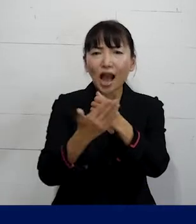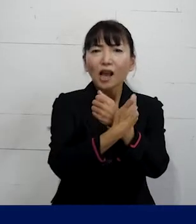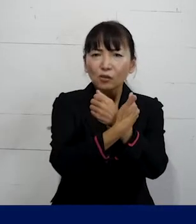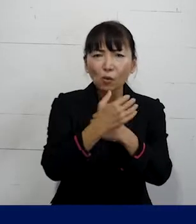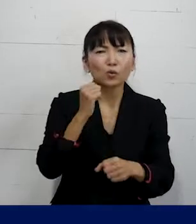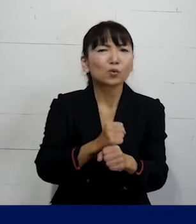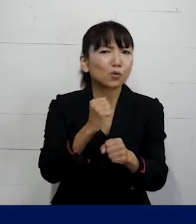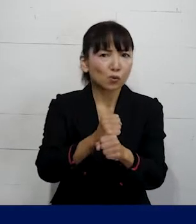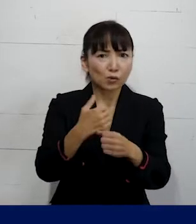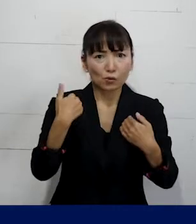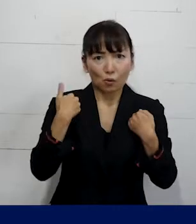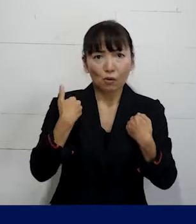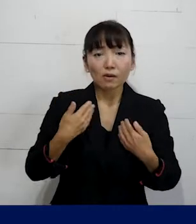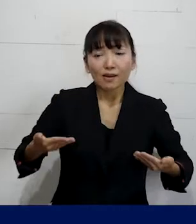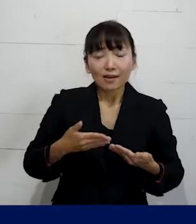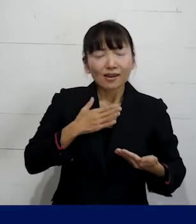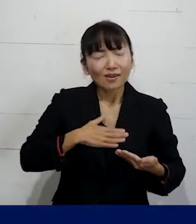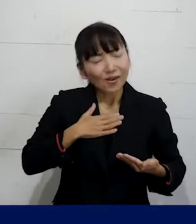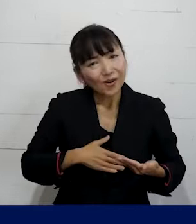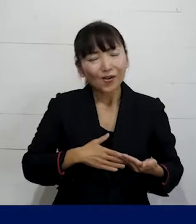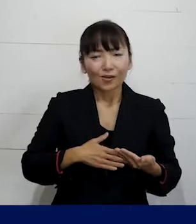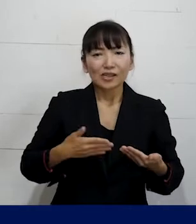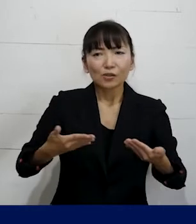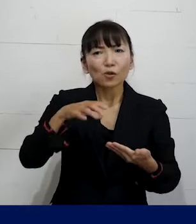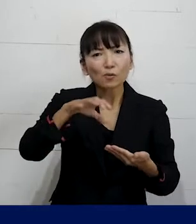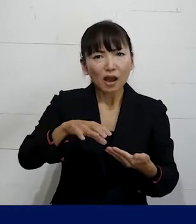できるだけ働きやすい職場を実現する